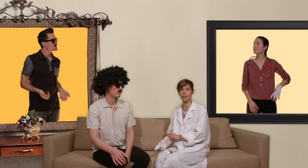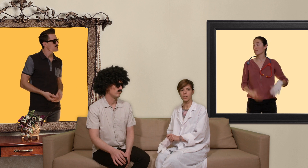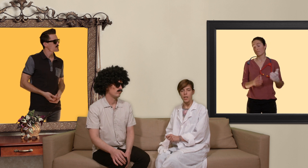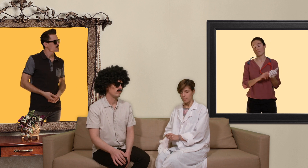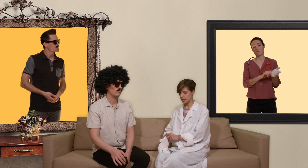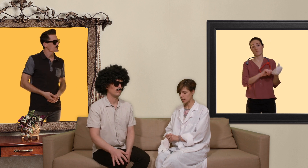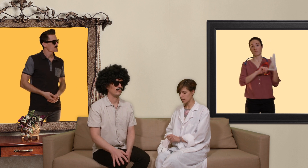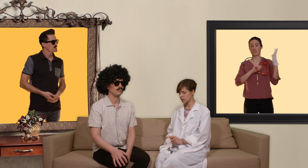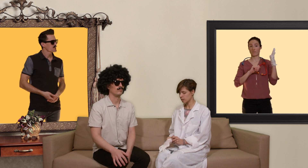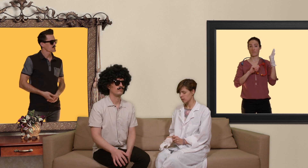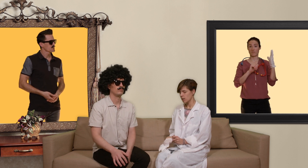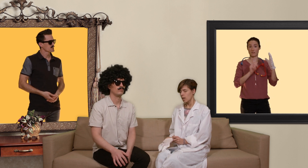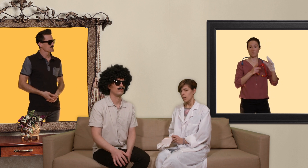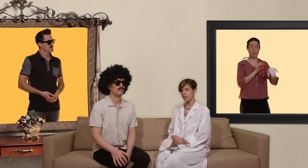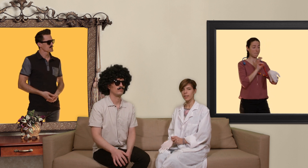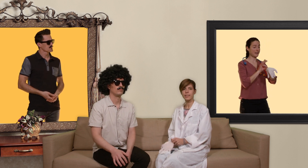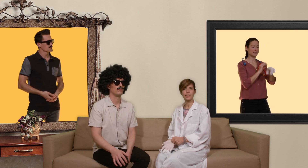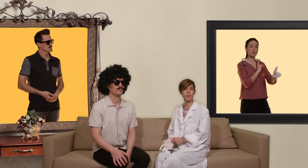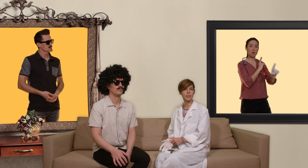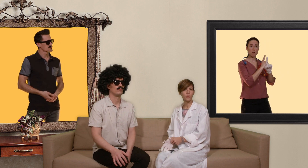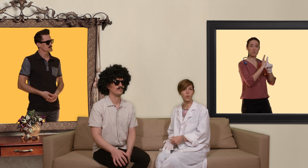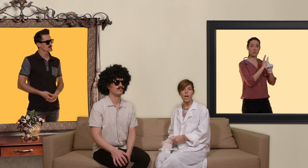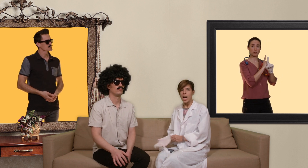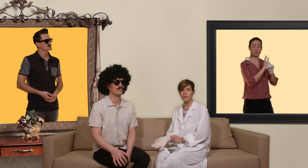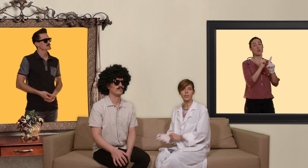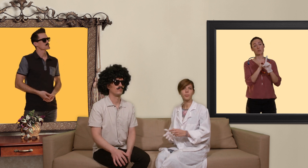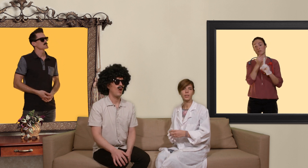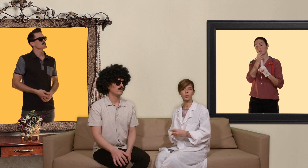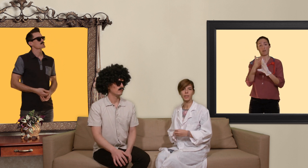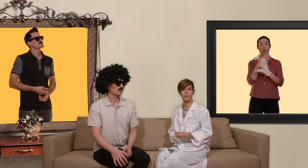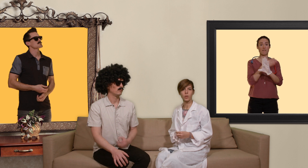médecin et faire des examens médicaux avant de débuter de son traitement